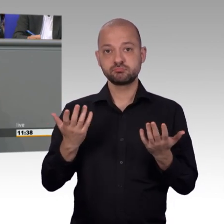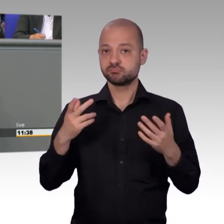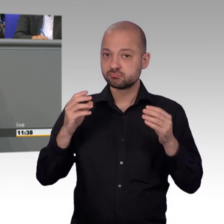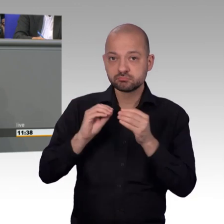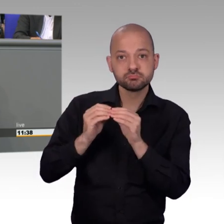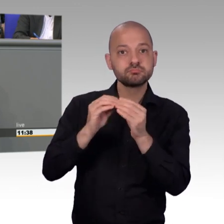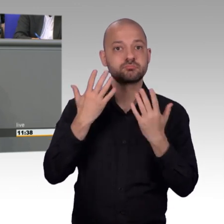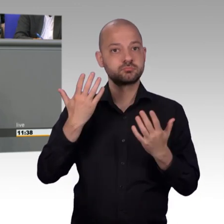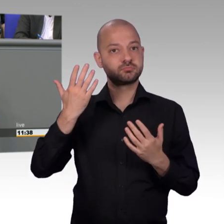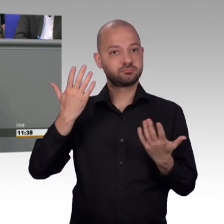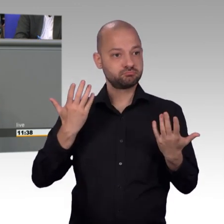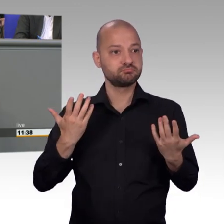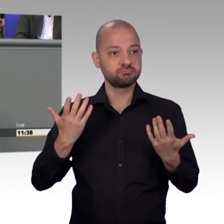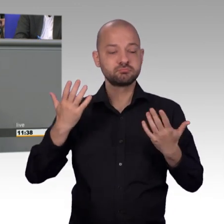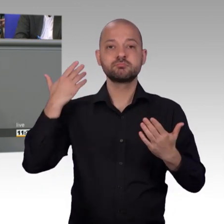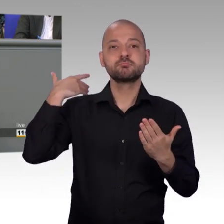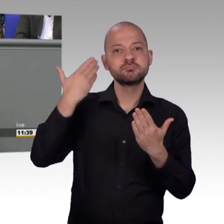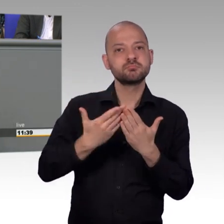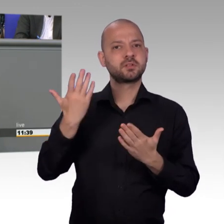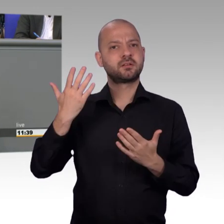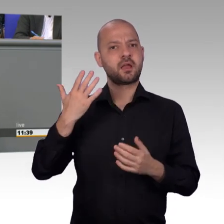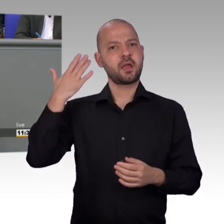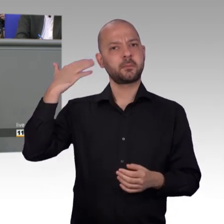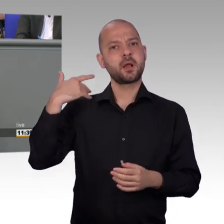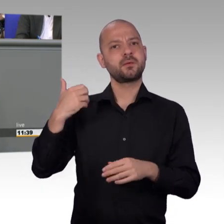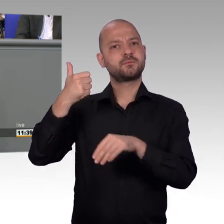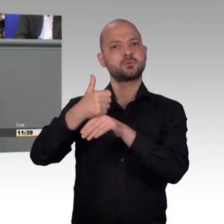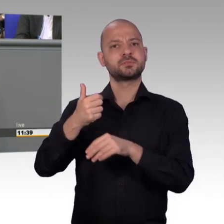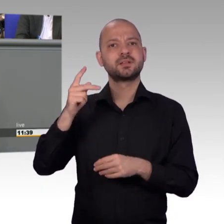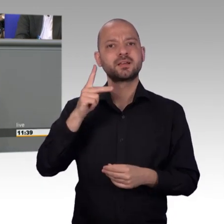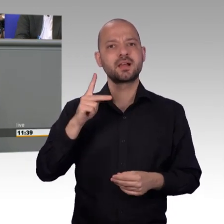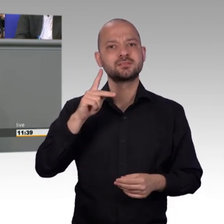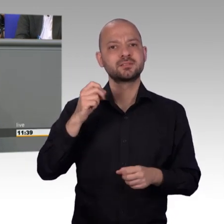stets souverän, stets sehr stringent geleitet haben, ich darf einfach sagen, Sie haben das klasse gemacht. Dankeschön.